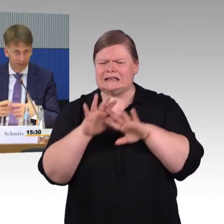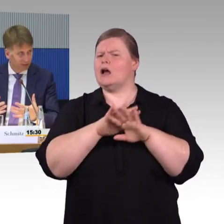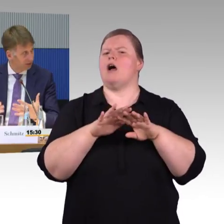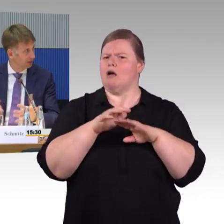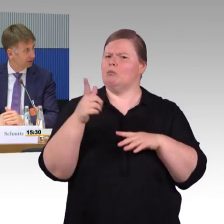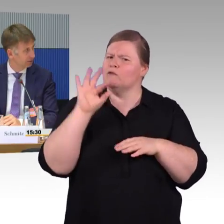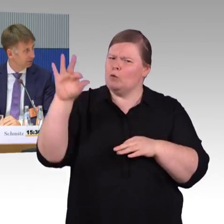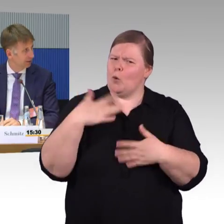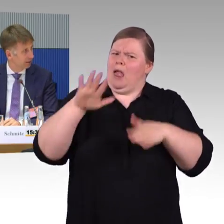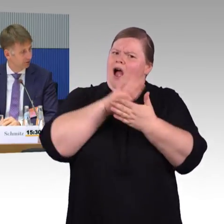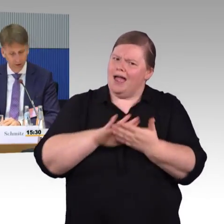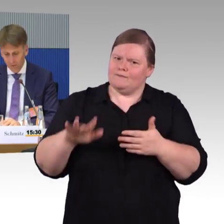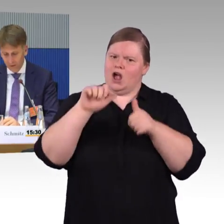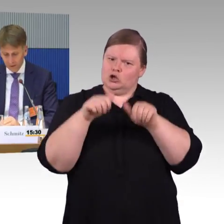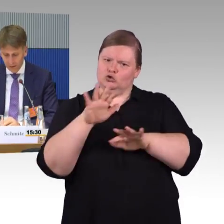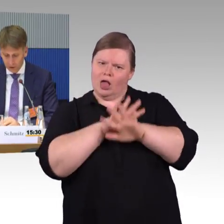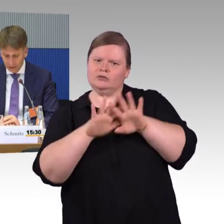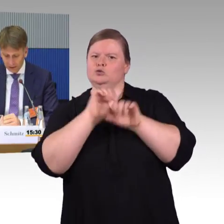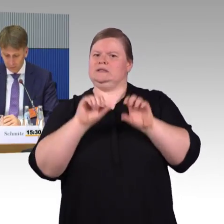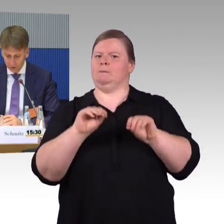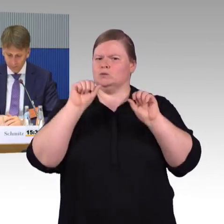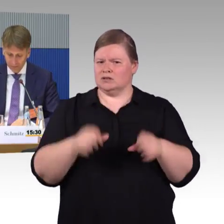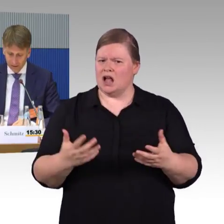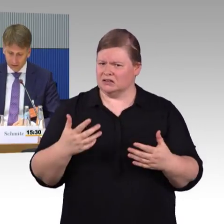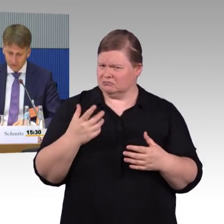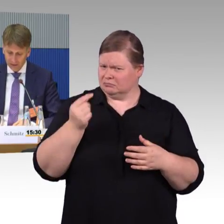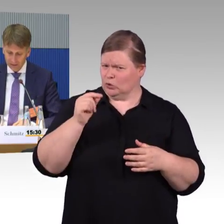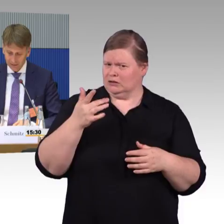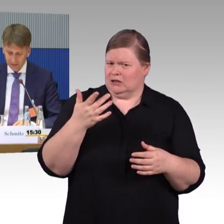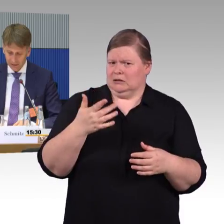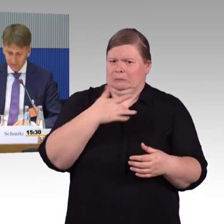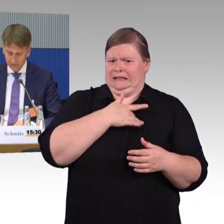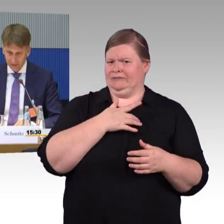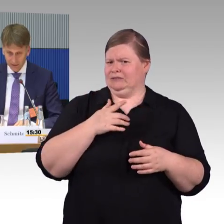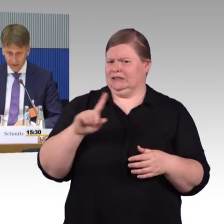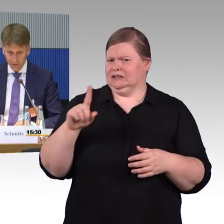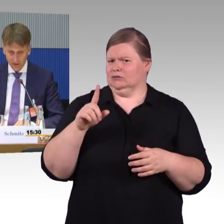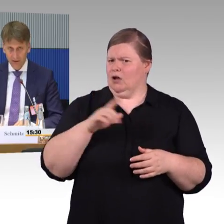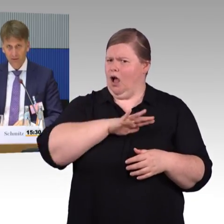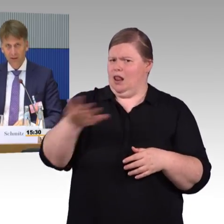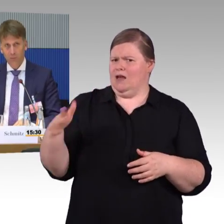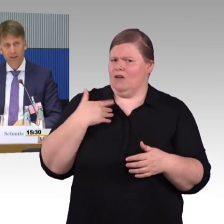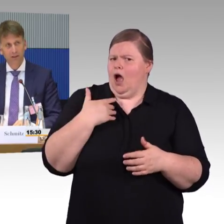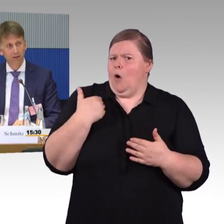wie sie ihre Tarife gestalten möchten. Von der Seite her, finde ich und wir es sehr spannend,